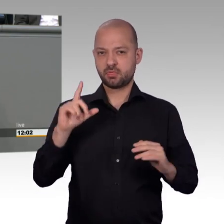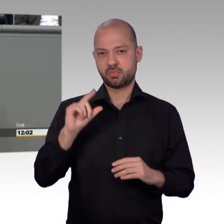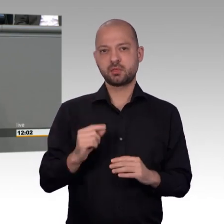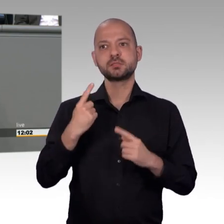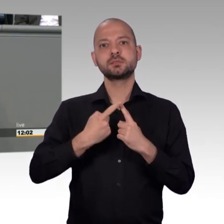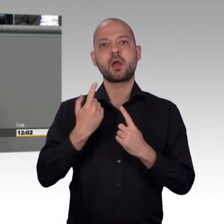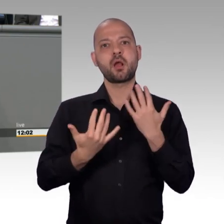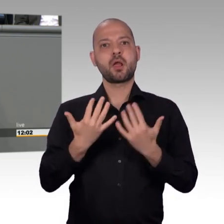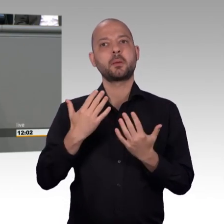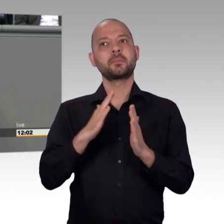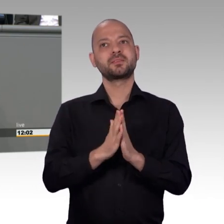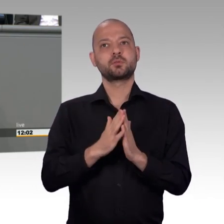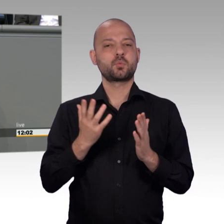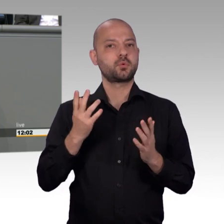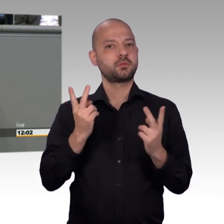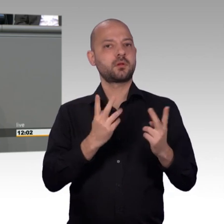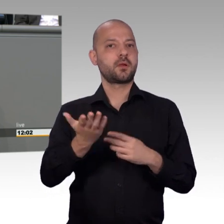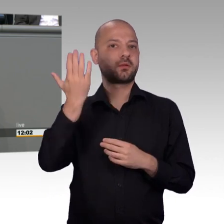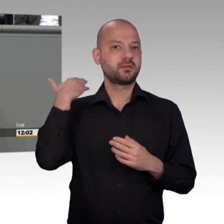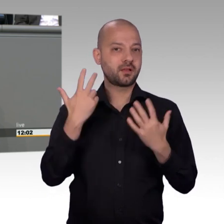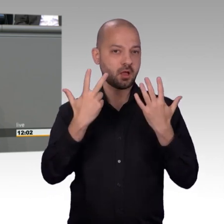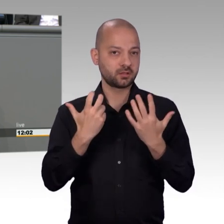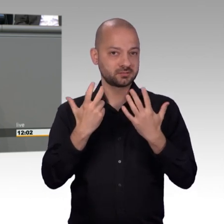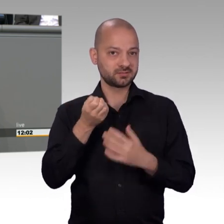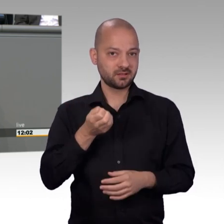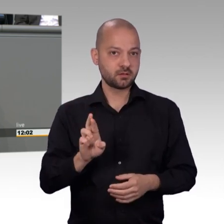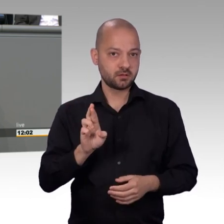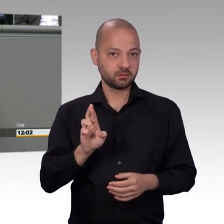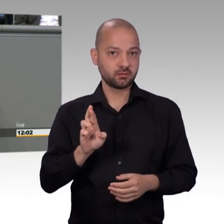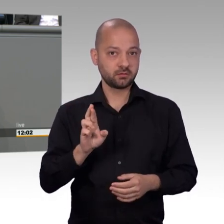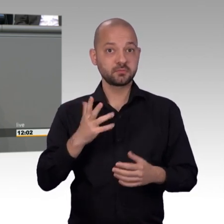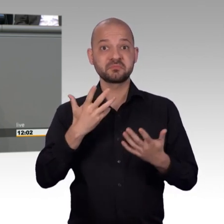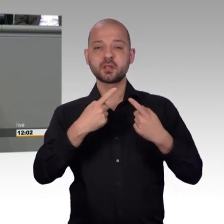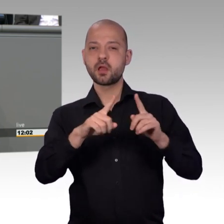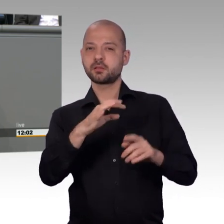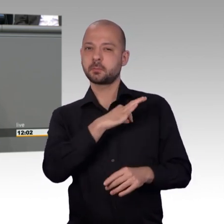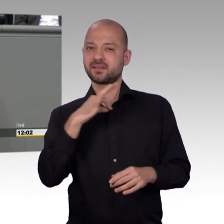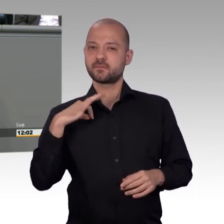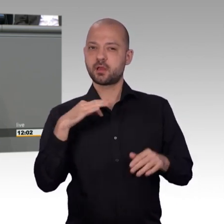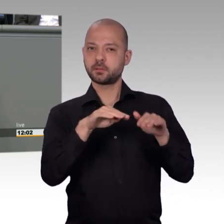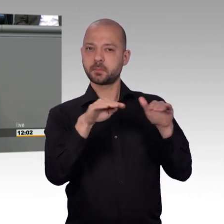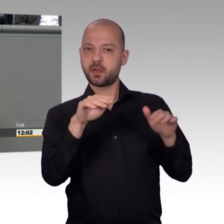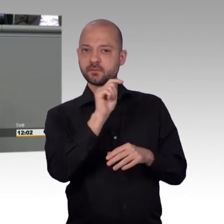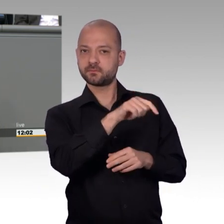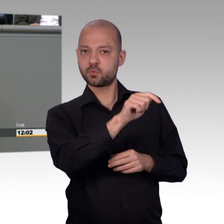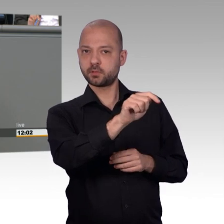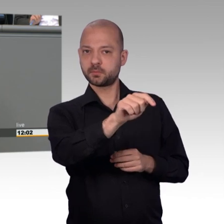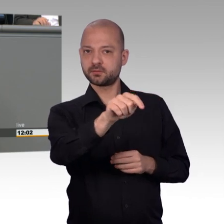geredet, vor einiger Zeit im Mai 2017. Da hatten wir eine Sachverständigenanhörung. Ganz viele Punkte sind hier schon genannt worden.